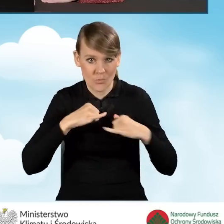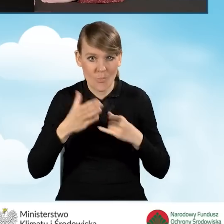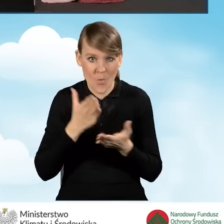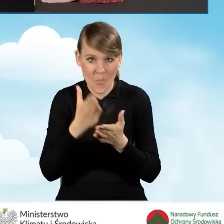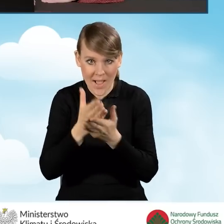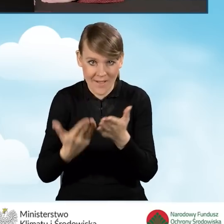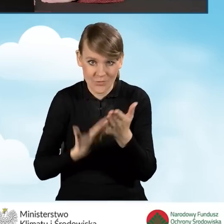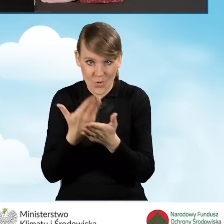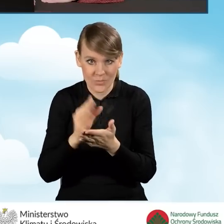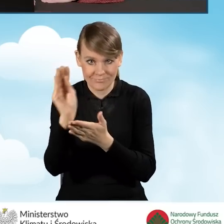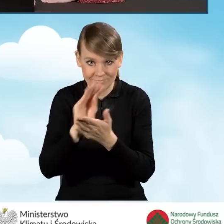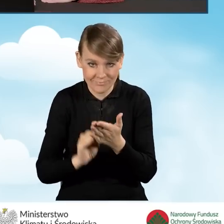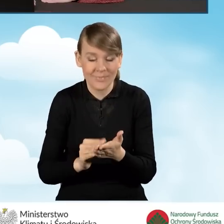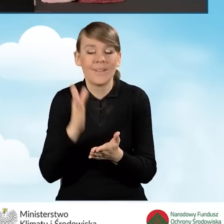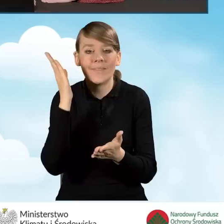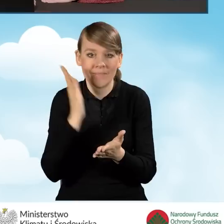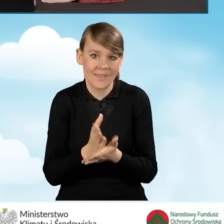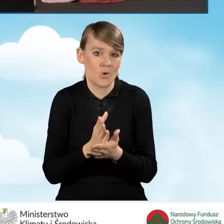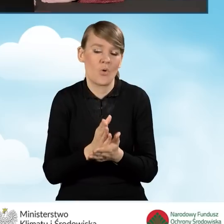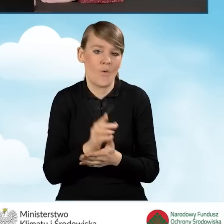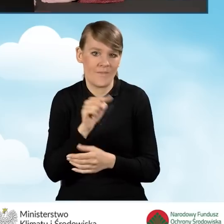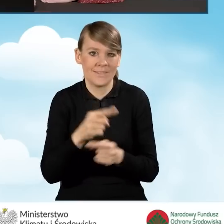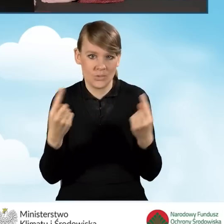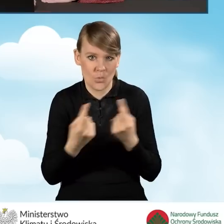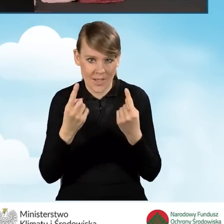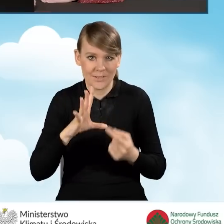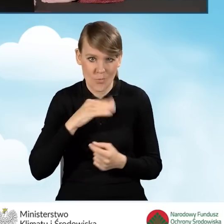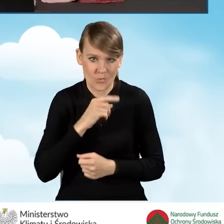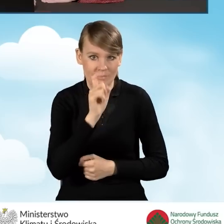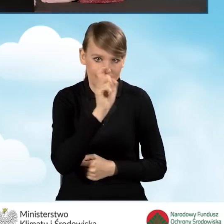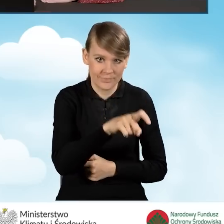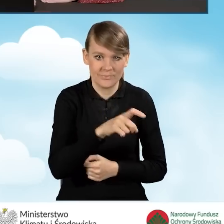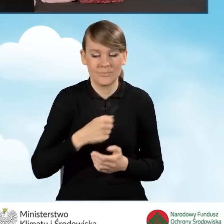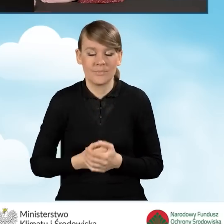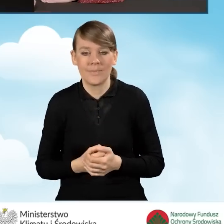i tylko w takiej sytuacji może być ono zaznaczone. Nie mamy możliwości zaznaczenia tego pola,